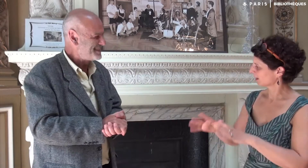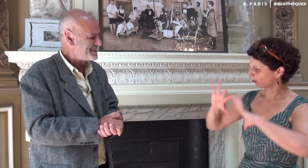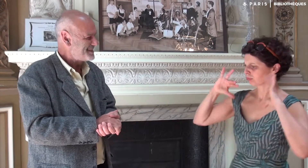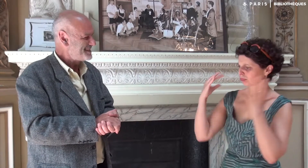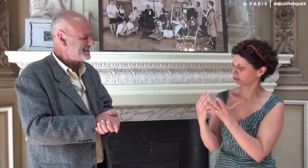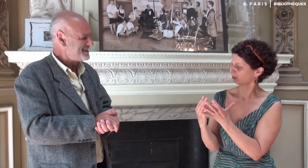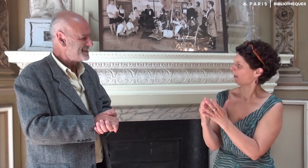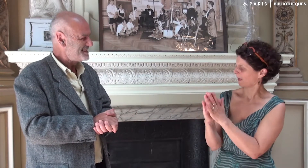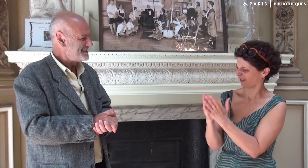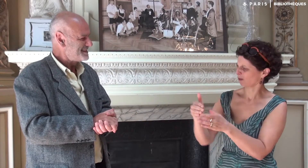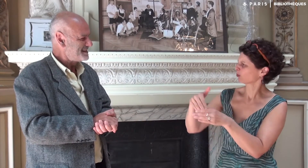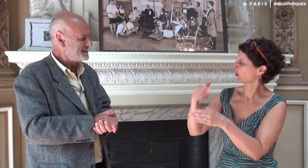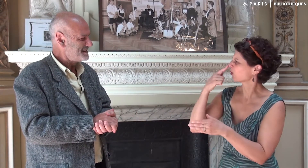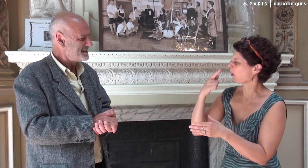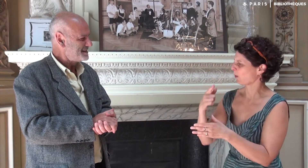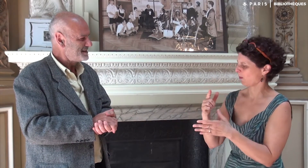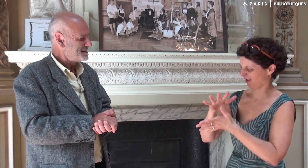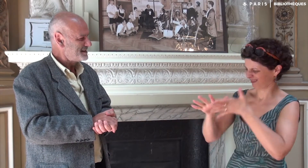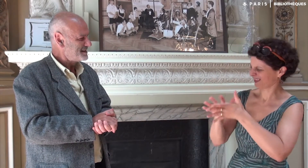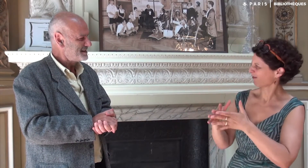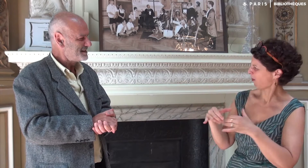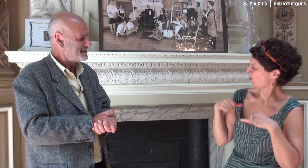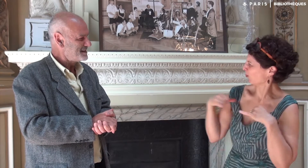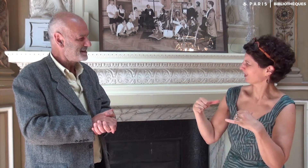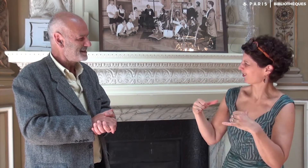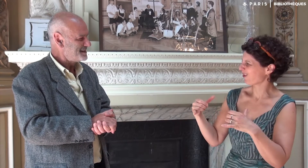Dans l’ensemble de ce livre, on sent la puissance de la langue des signes.